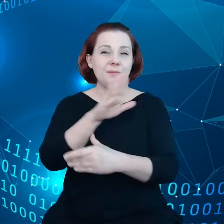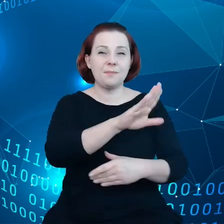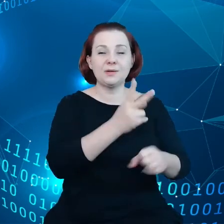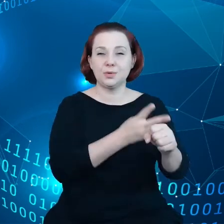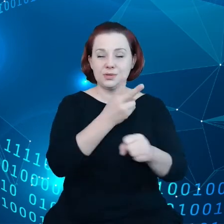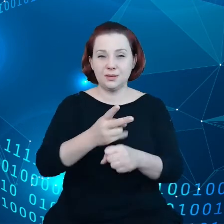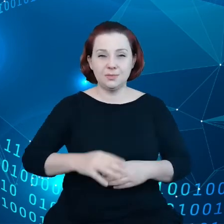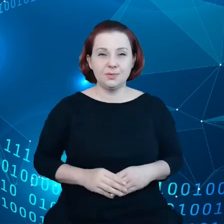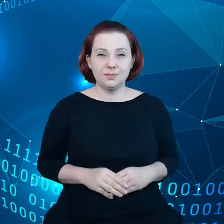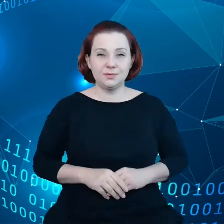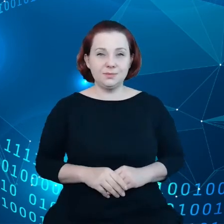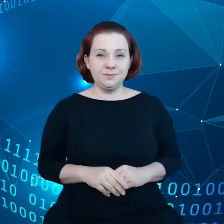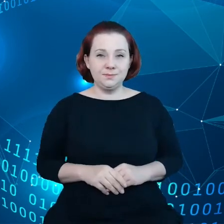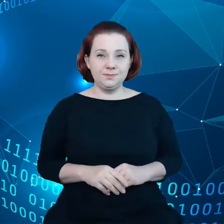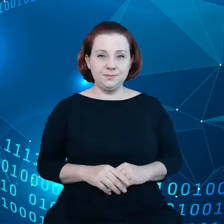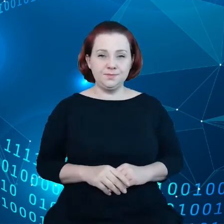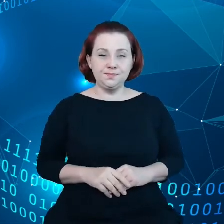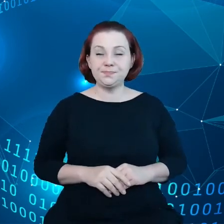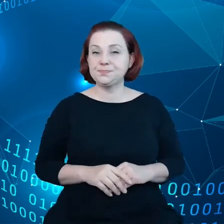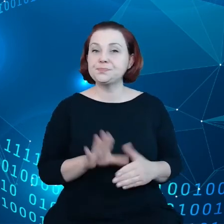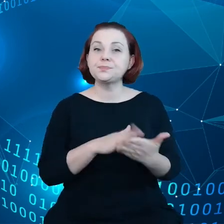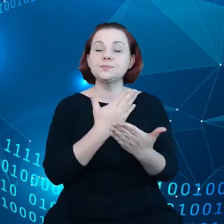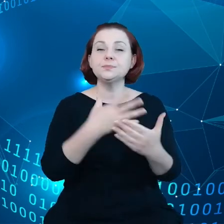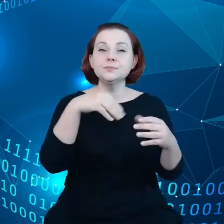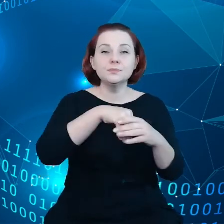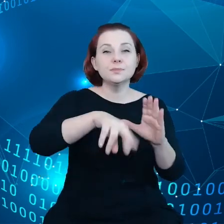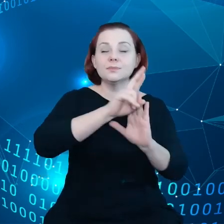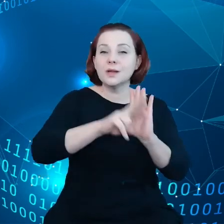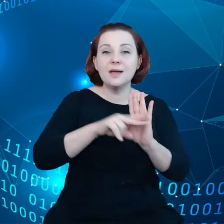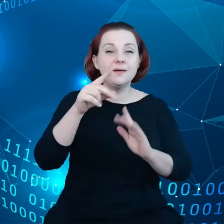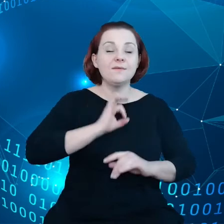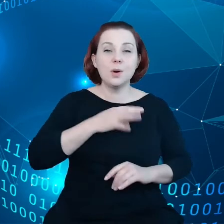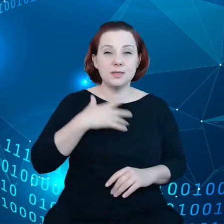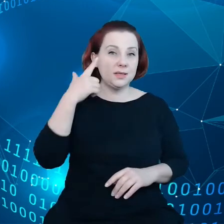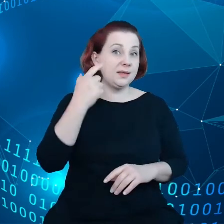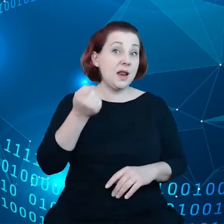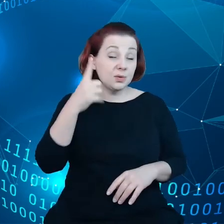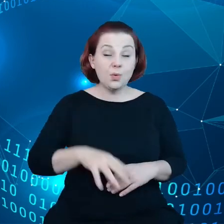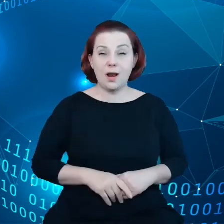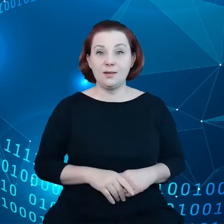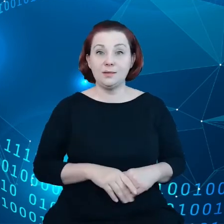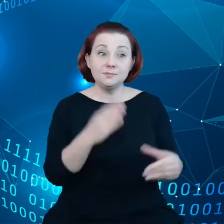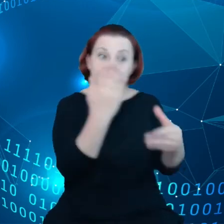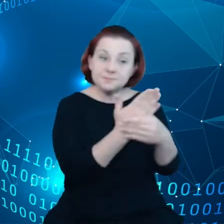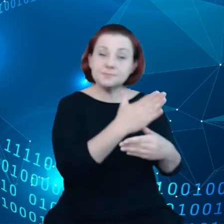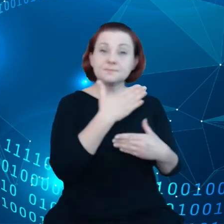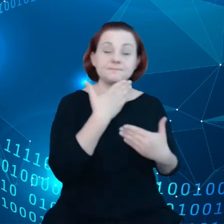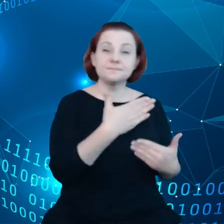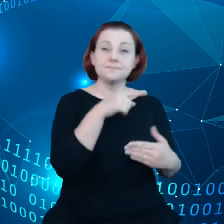Tutaj w grę wchodzą przepisy o własności intelektualnej. Te podmioty zapewniają sobie w ten sposób wyłączność